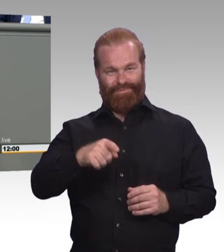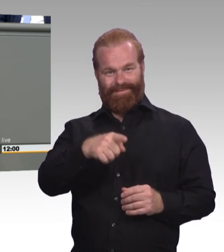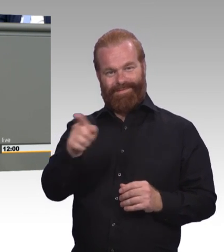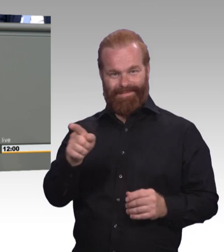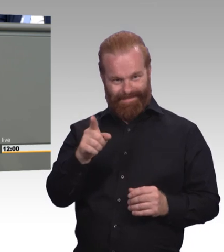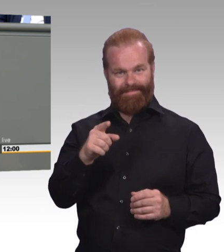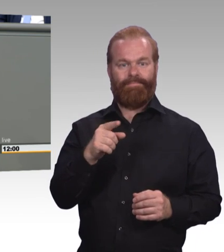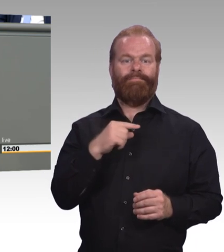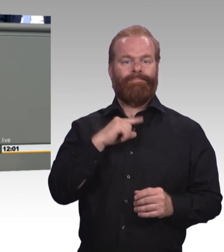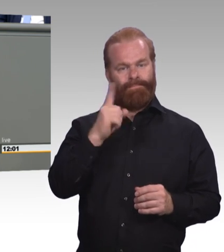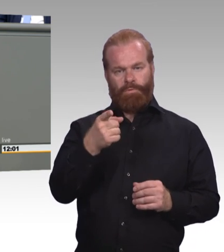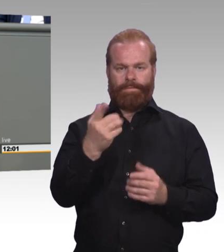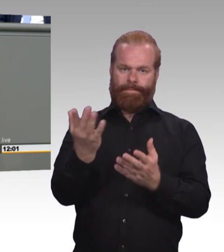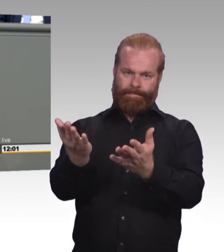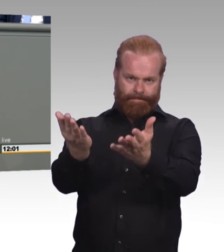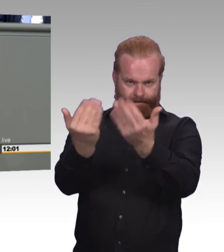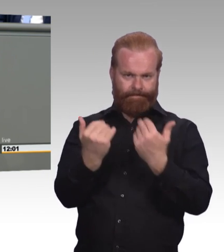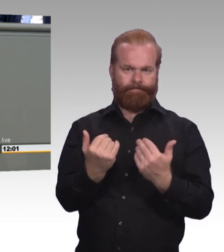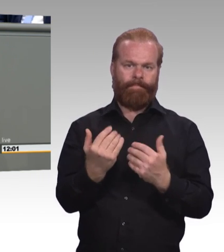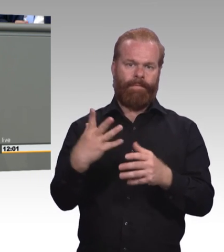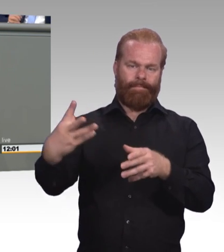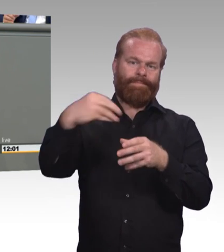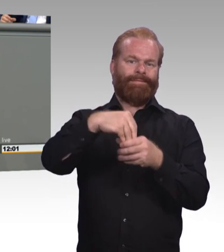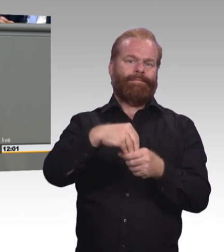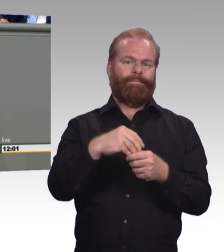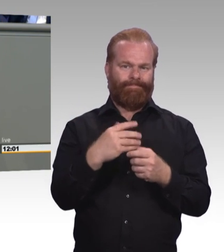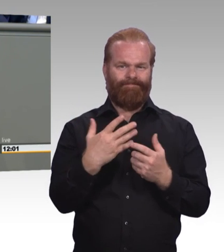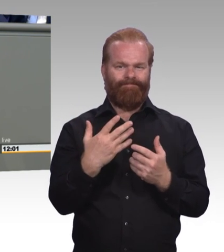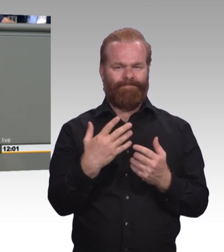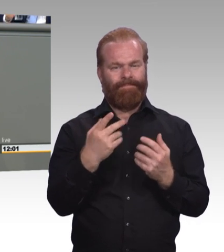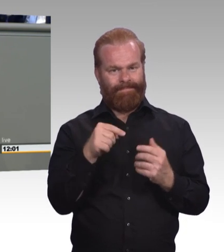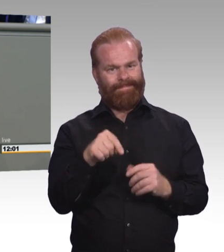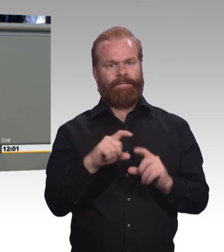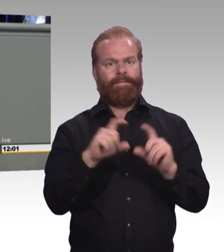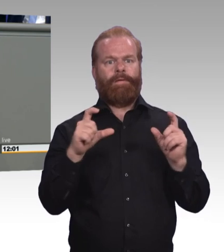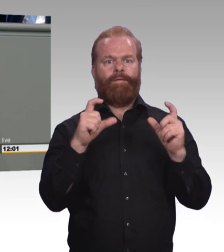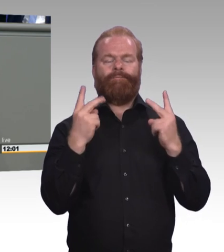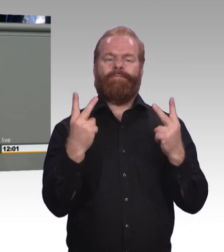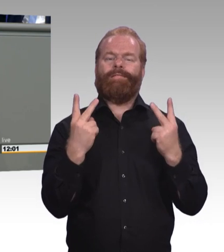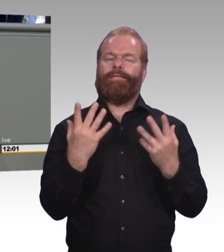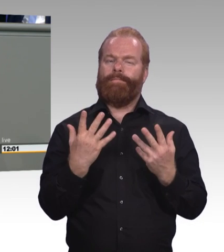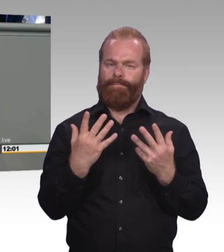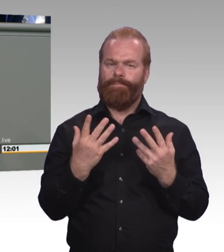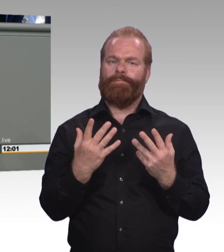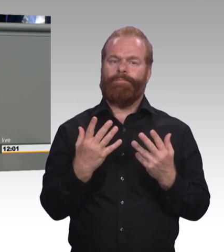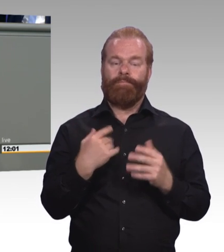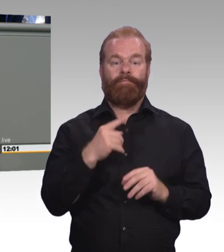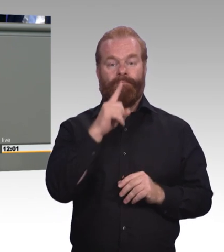lässt sich ja immer sehr leicht dahin reden, dann müssen wir auch diejenigen meinen und wir meinen Sie, die schon in der Schule